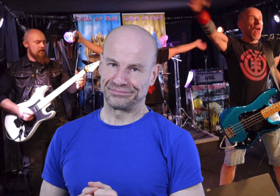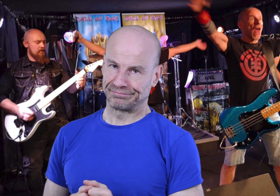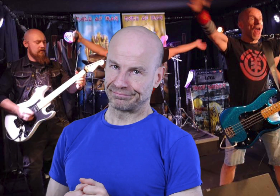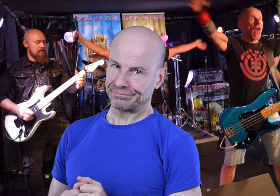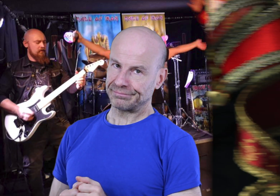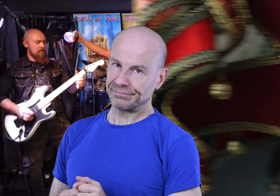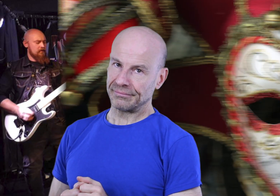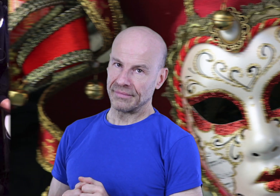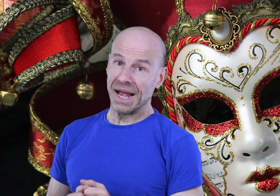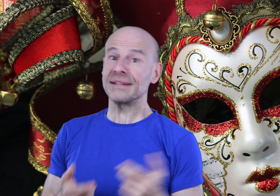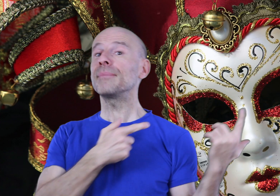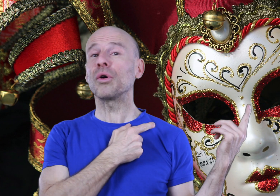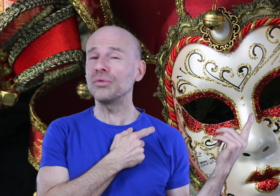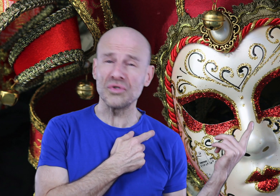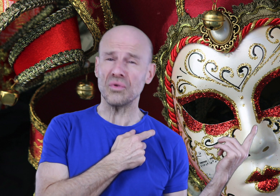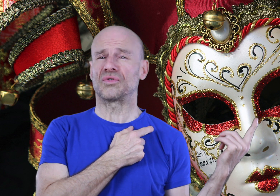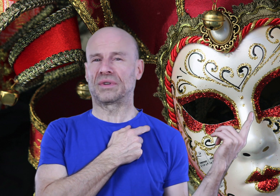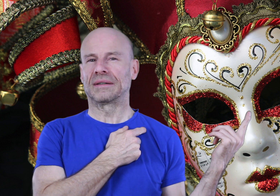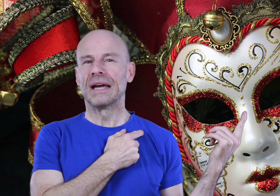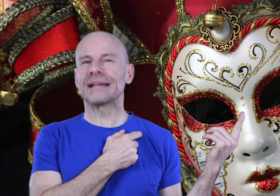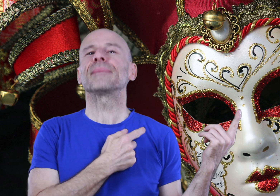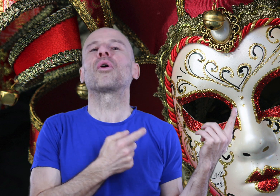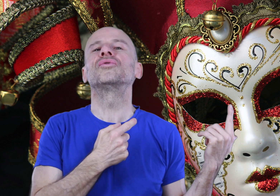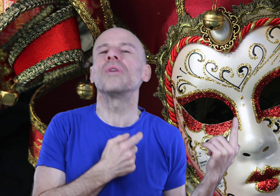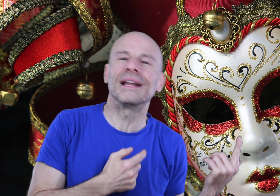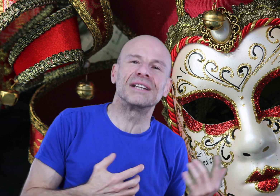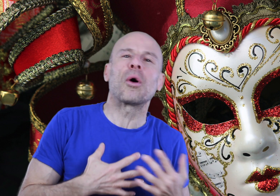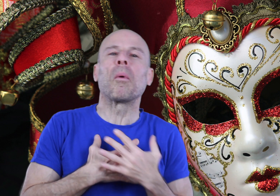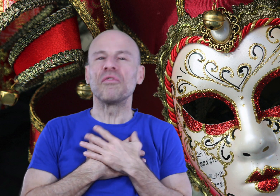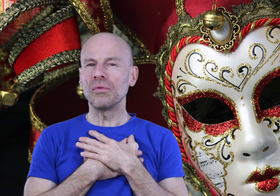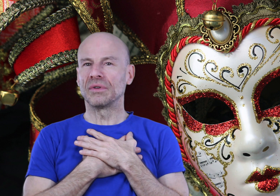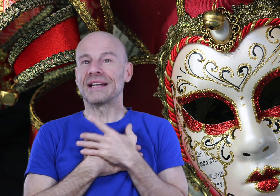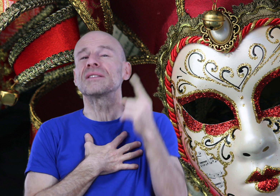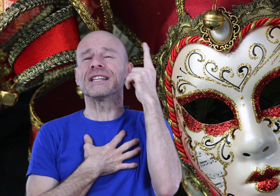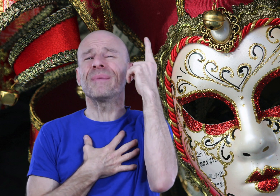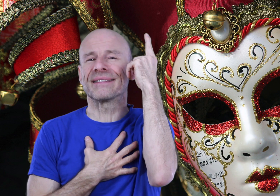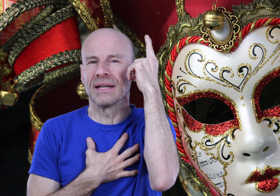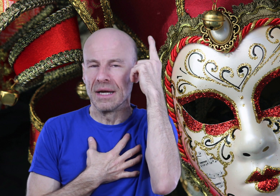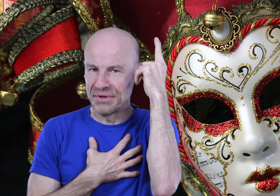Un simple retour aux sources donc, un simple retour à la nature profonde de la seule espèce